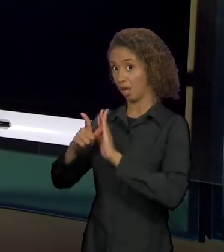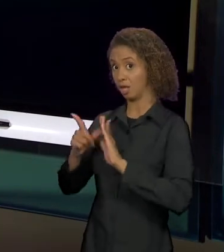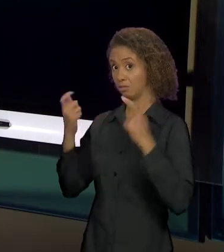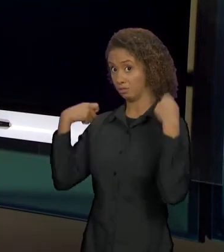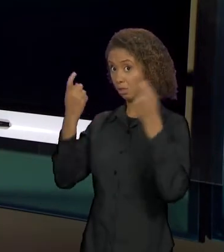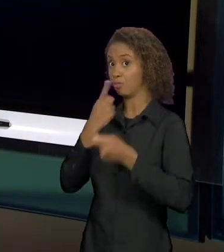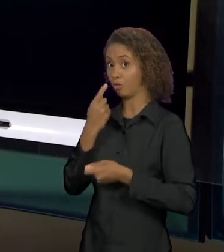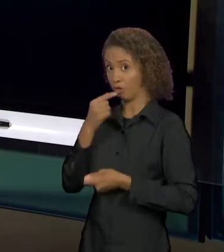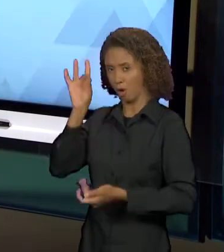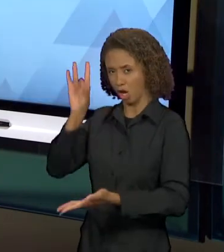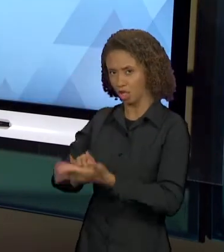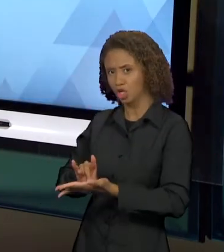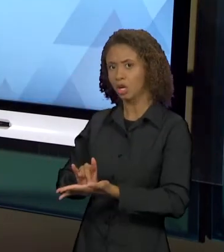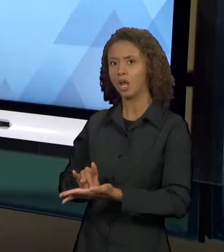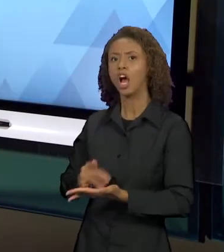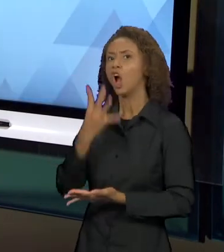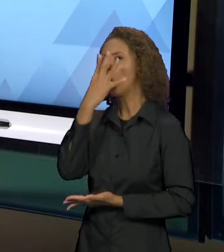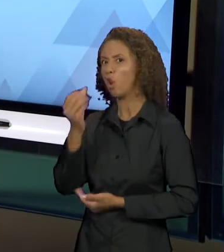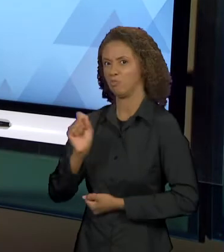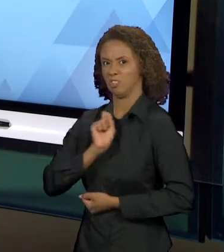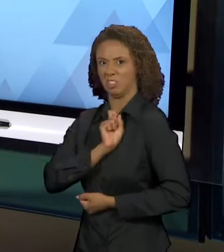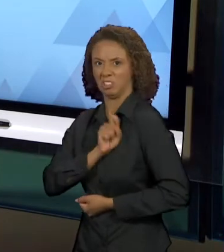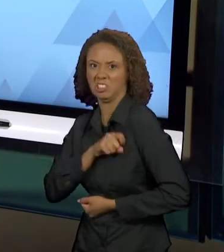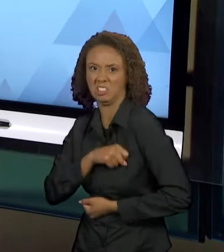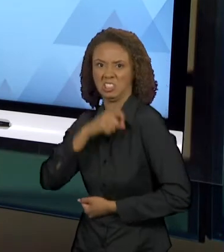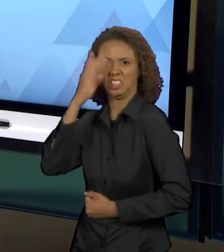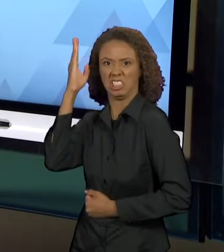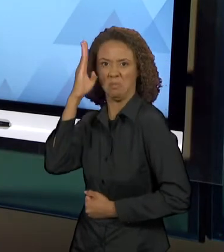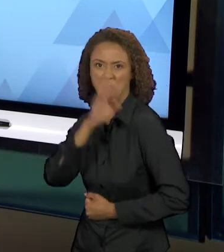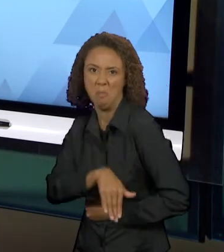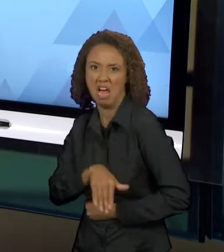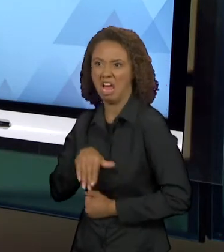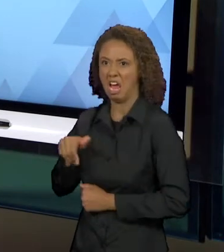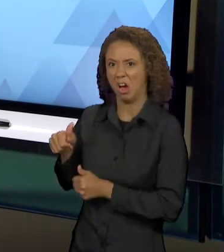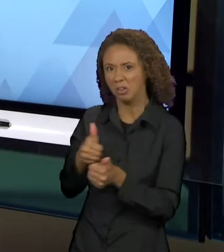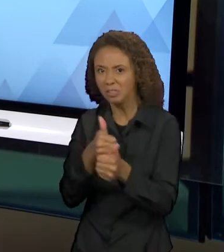PERSEGUIA, ERA MALVADO. UM OUTRO TEXTO TAMBÉM QUE